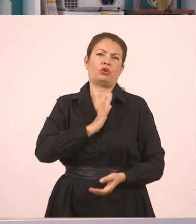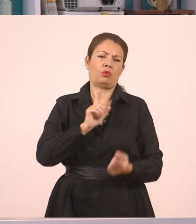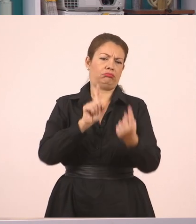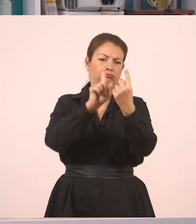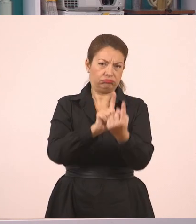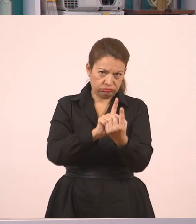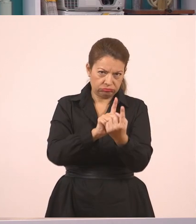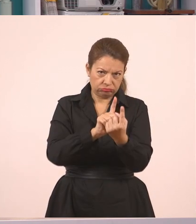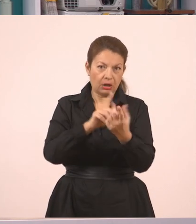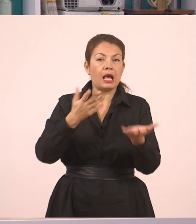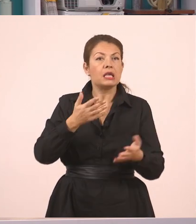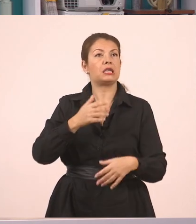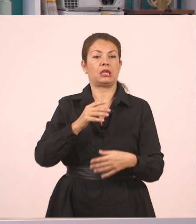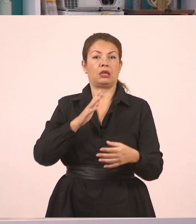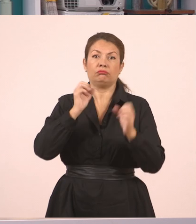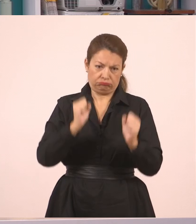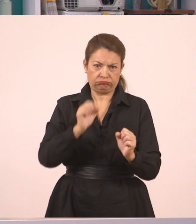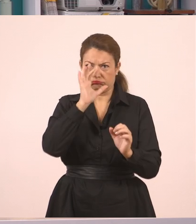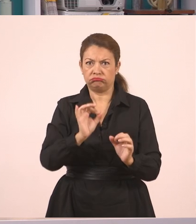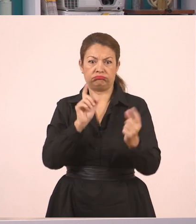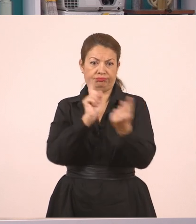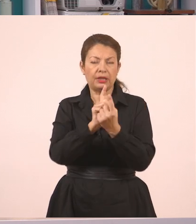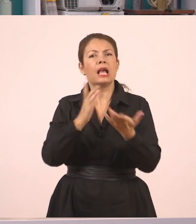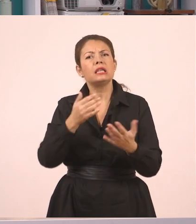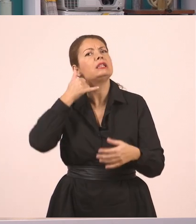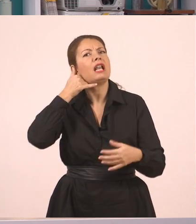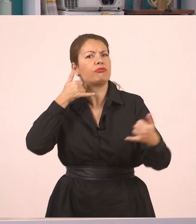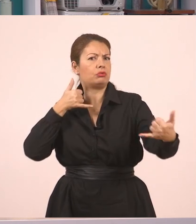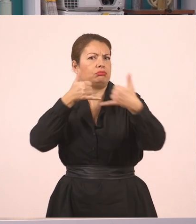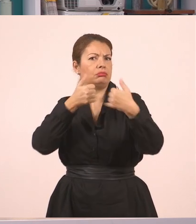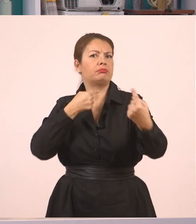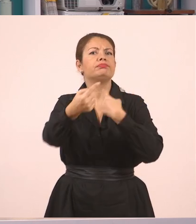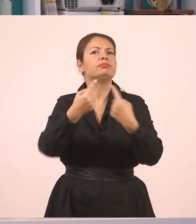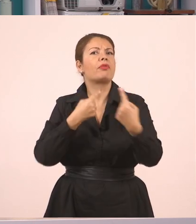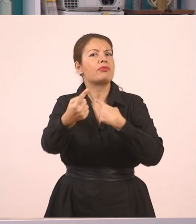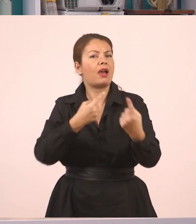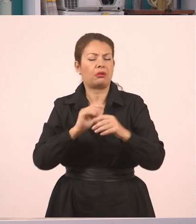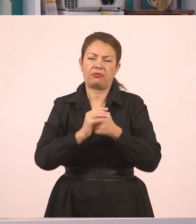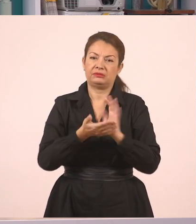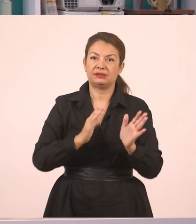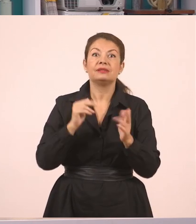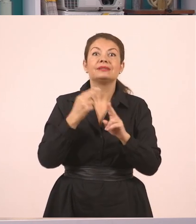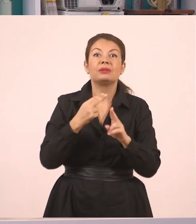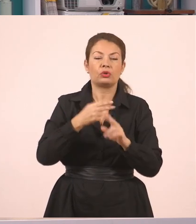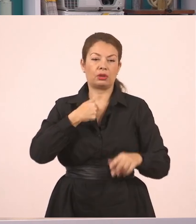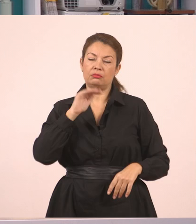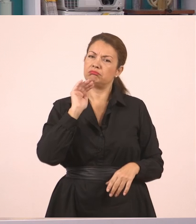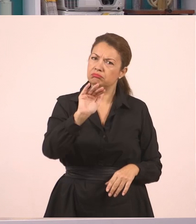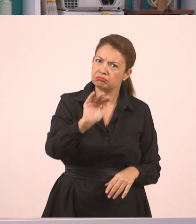Μπορεί βέβαια να είναι και από το τηλέφωνο. Δεν έχει σημασία. Αλλά λέει κάτι ο ένας, απαντάει ο άλλος σε πραγματικό χρόνο...